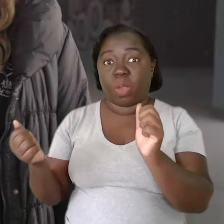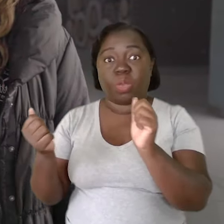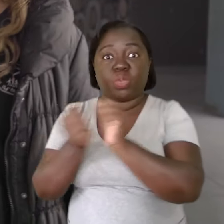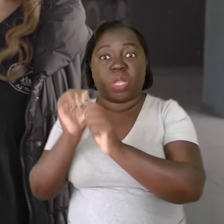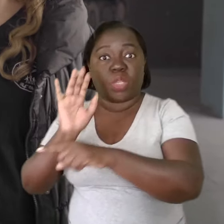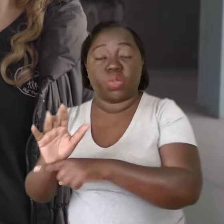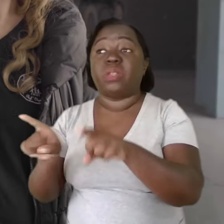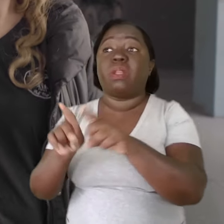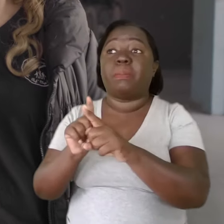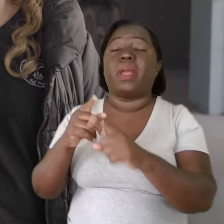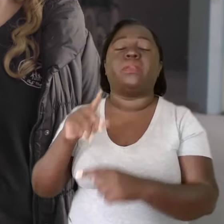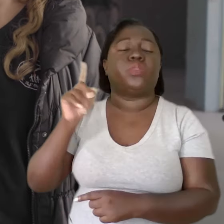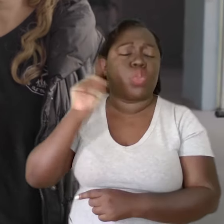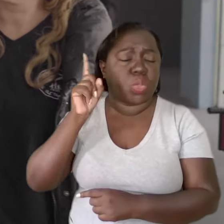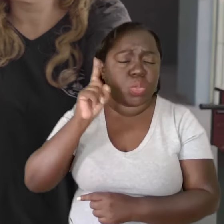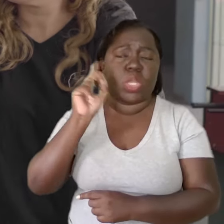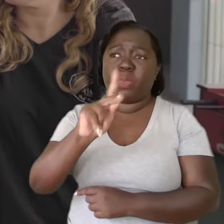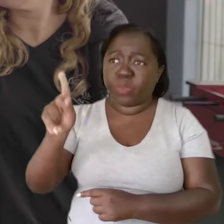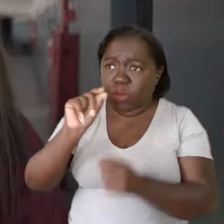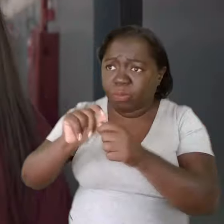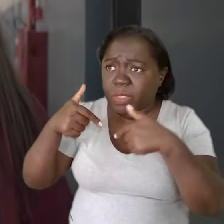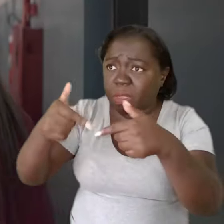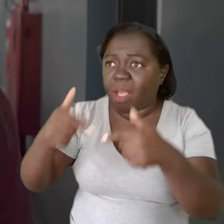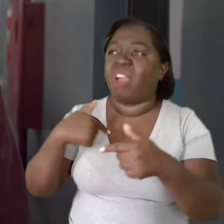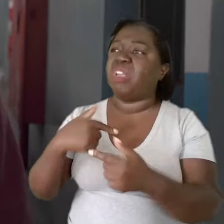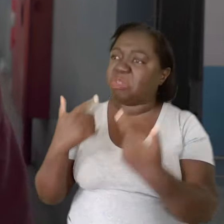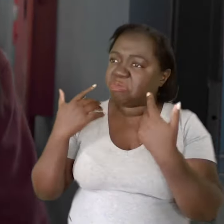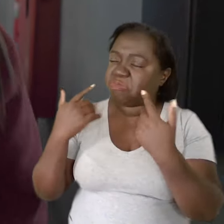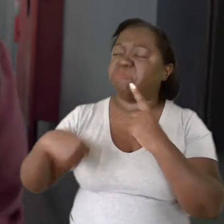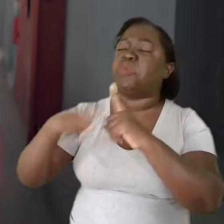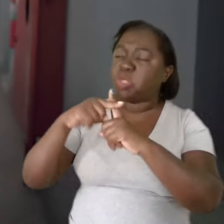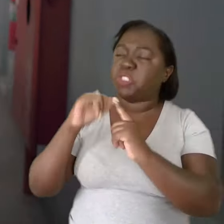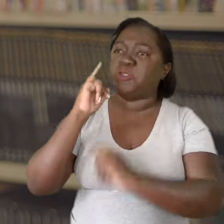se eu não validasse diariamente as ações dos meus professores,